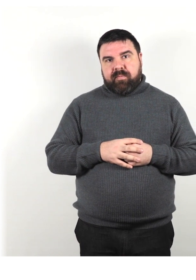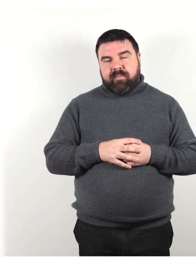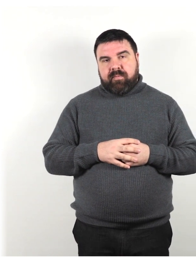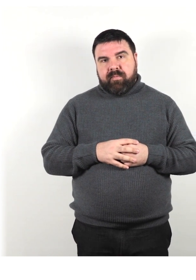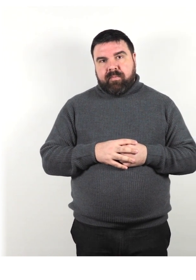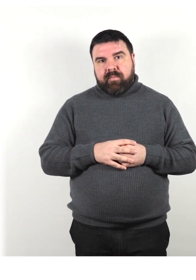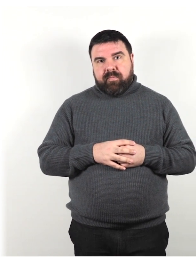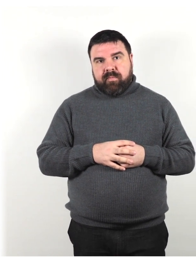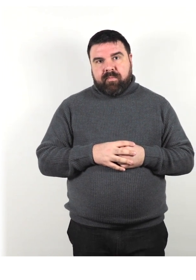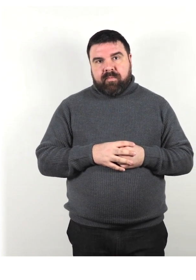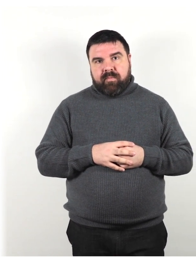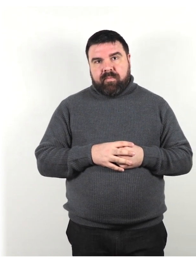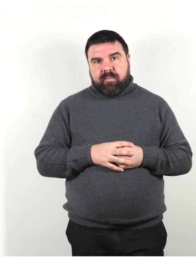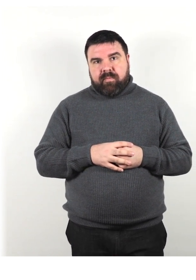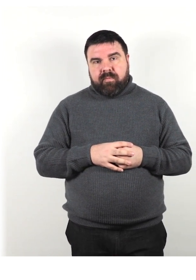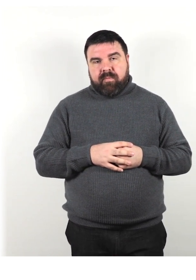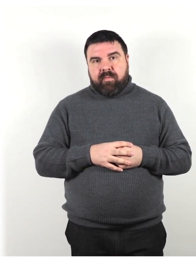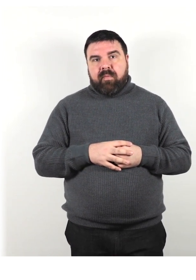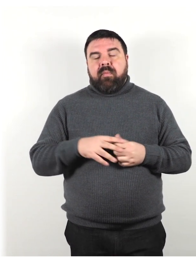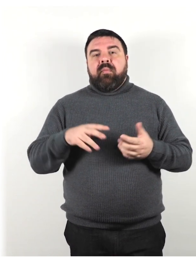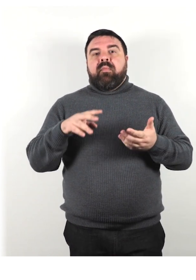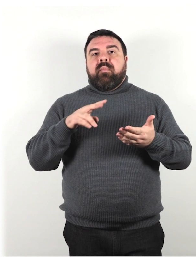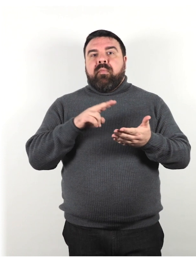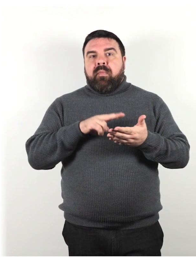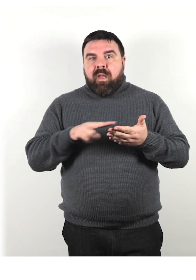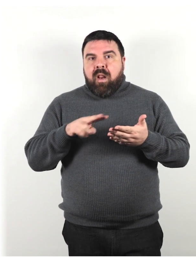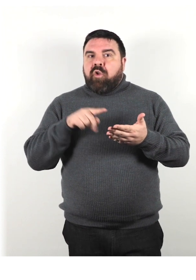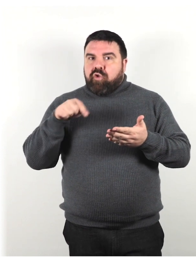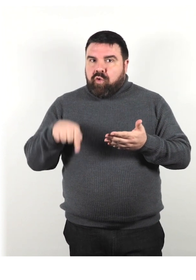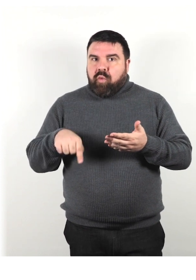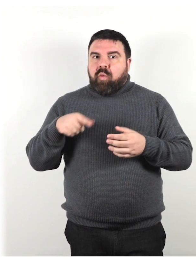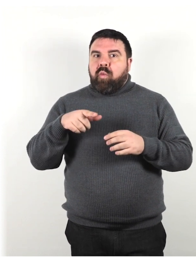Leggi qui alcune testimonianze di turisti con le esigenze di accesso specifiche